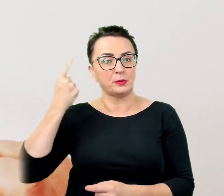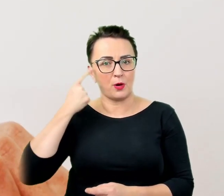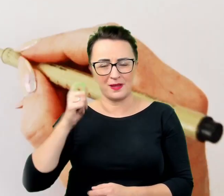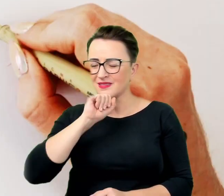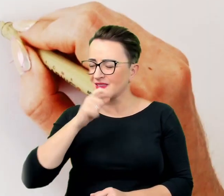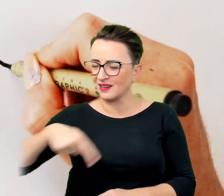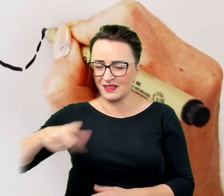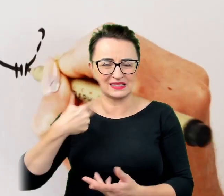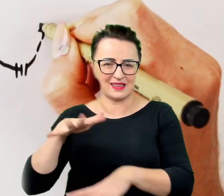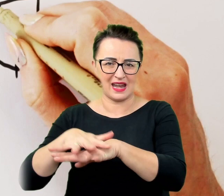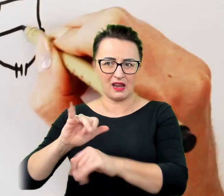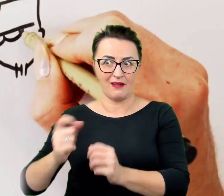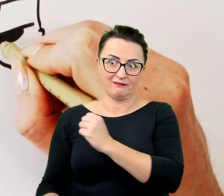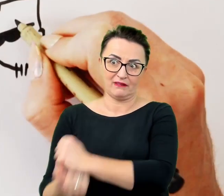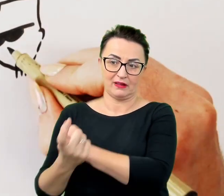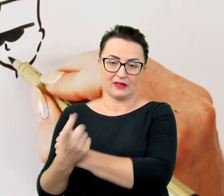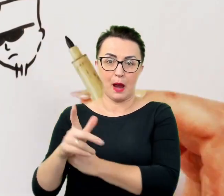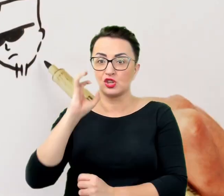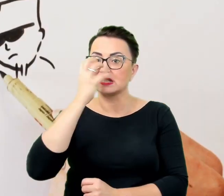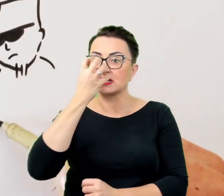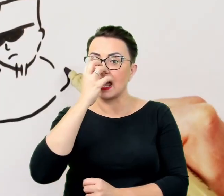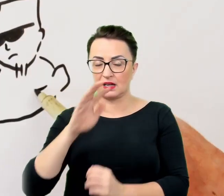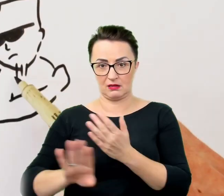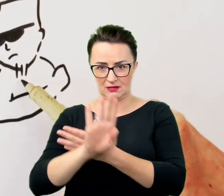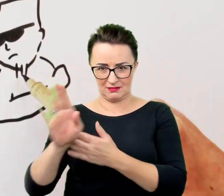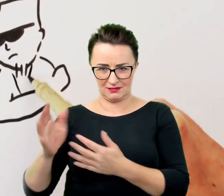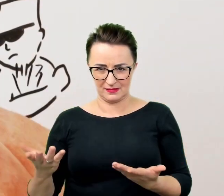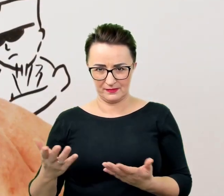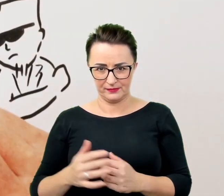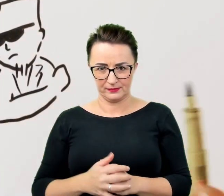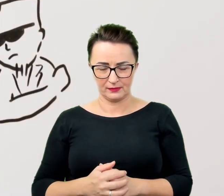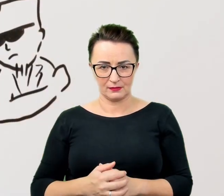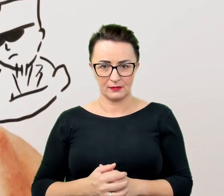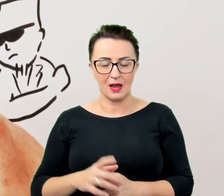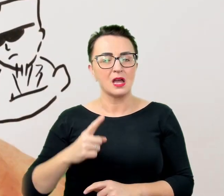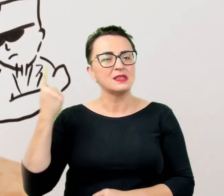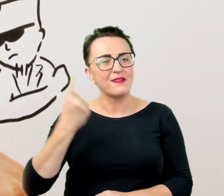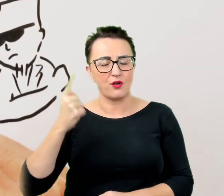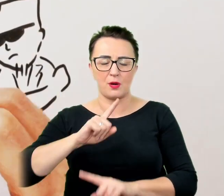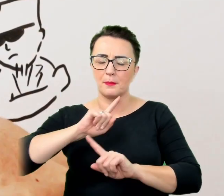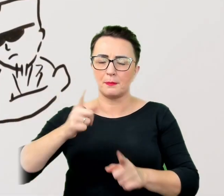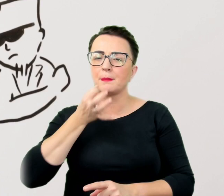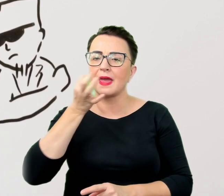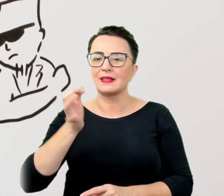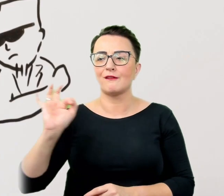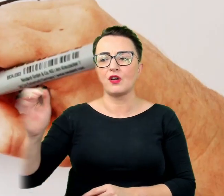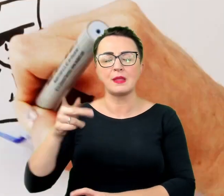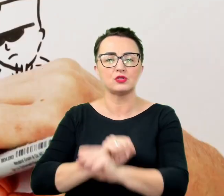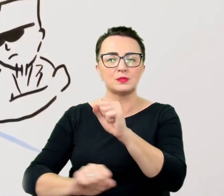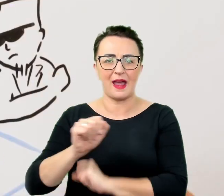dlatego też zakazane jest zadawanie pytań o niepełnosprawność jako taką, o jej przyczyny i konsekwencje w codziennym życiu.